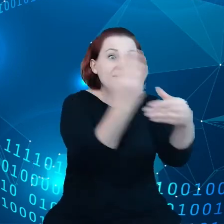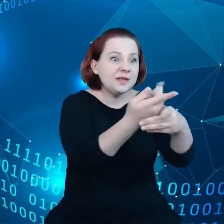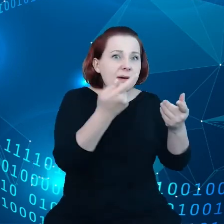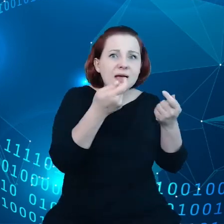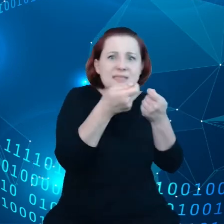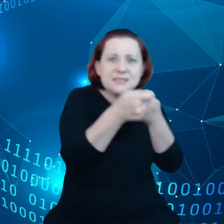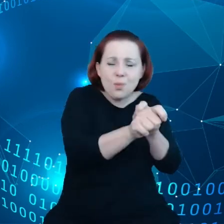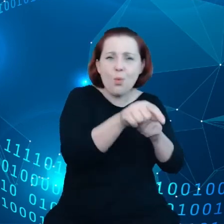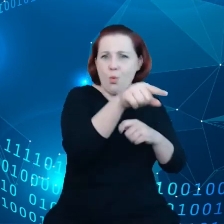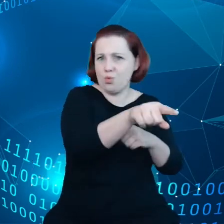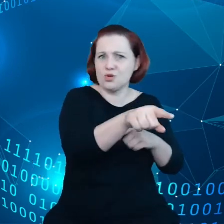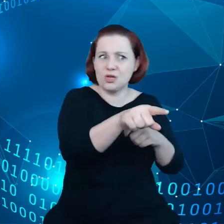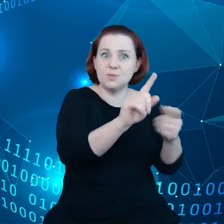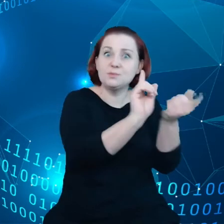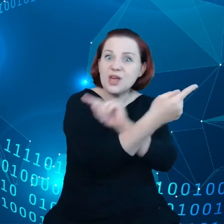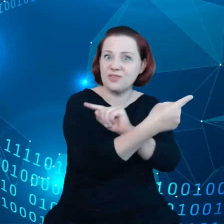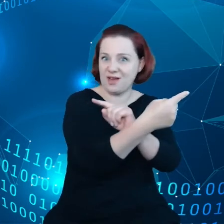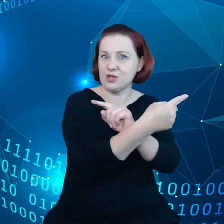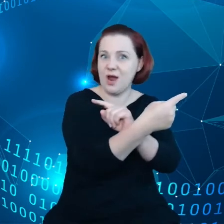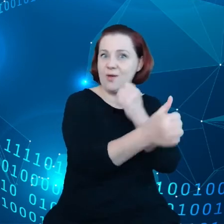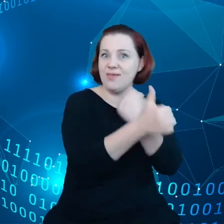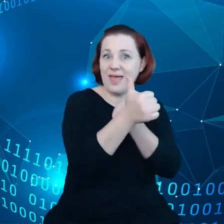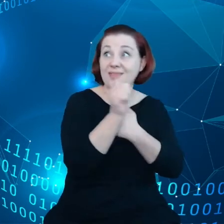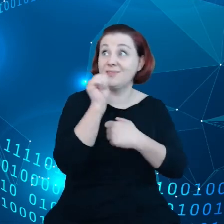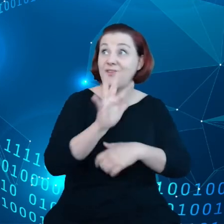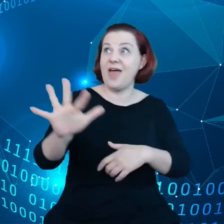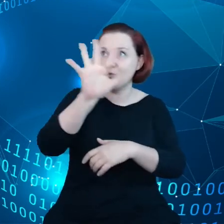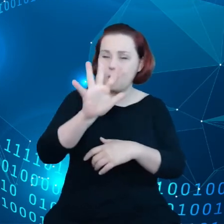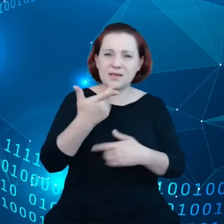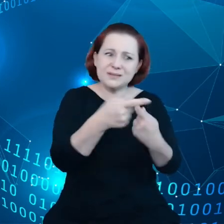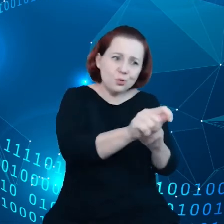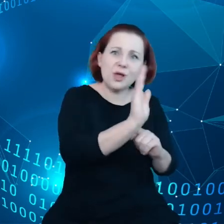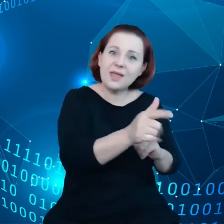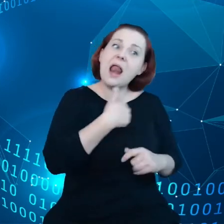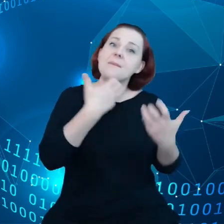w Europie, ale chcemy, by chciały tak robić i właśnie o to chodzi